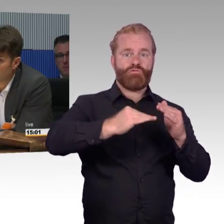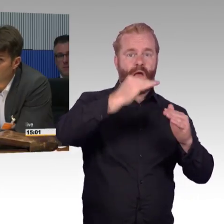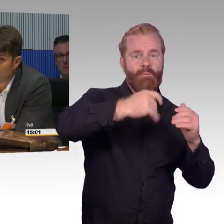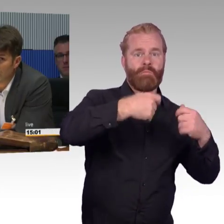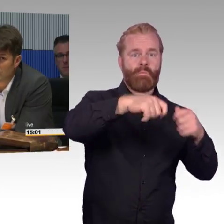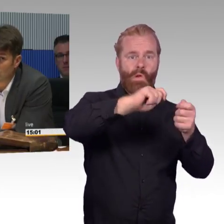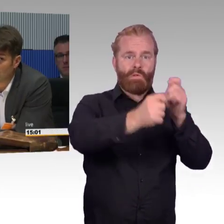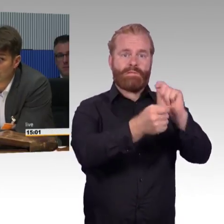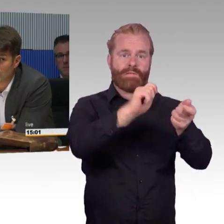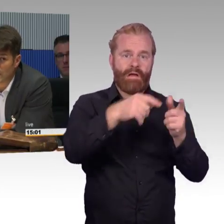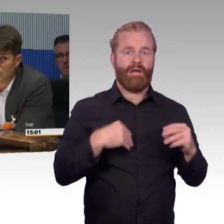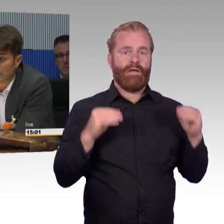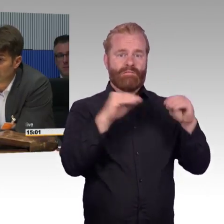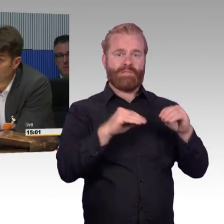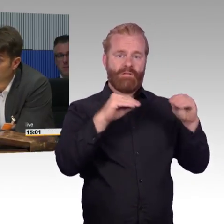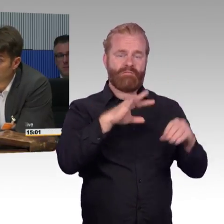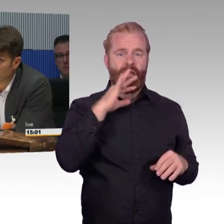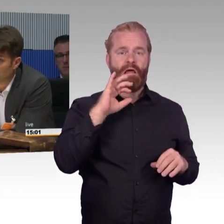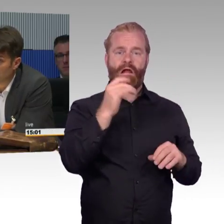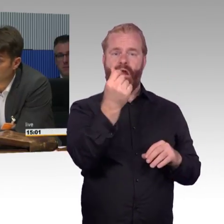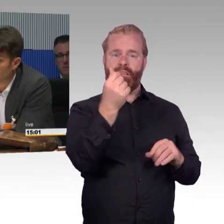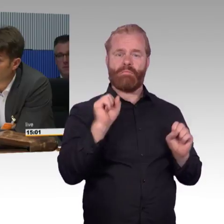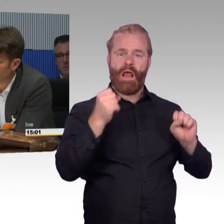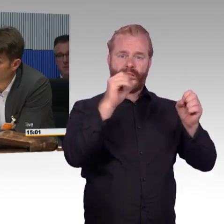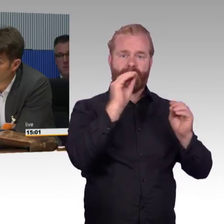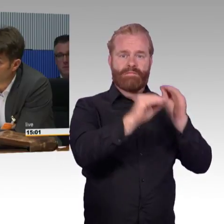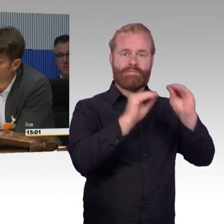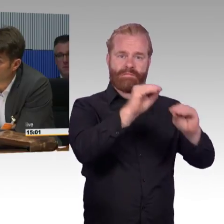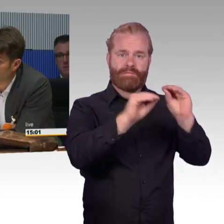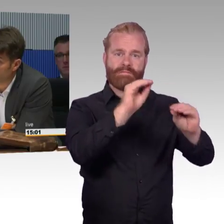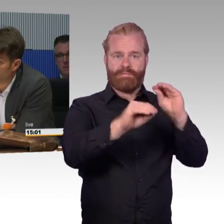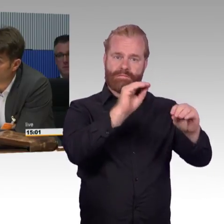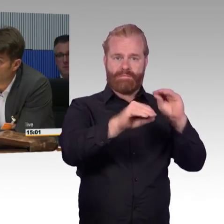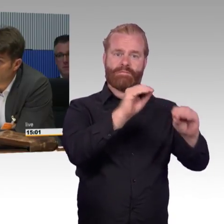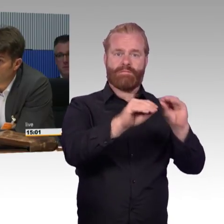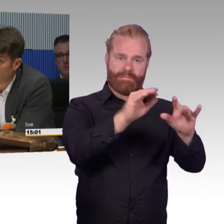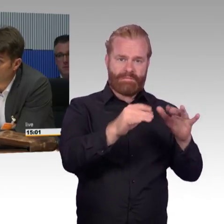Wir dürfen jetzt schon mal daran denken, was es für technische Möglichkeiten gibt es in drei oder fünf Jahren